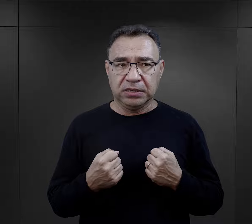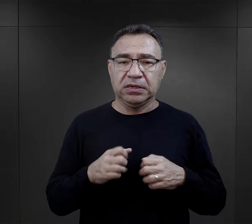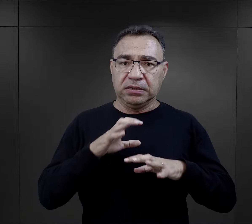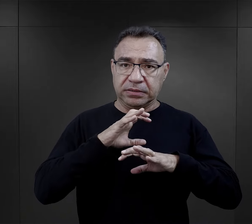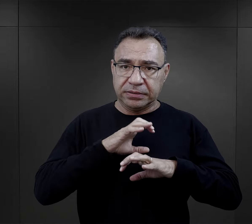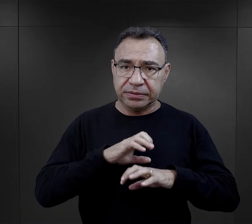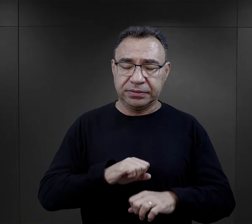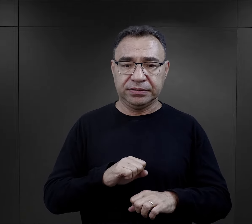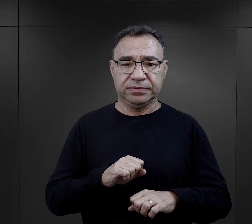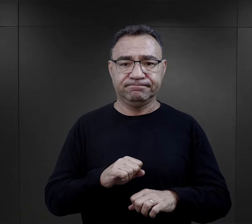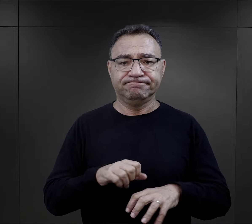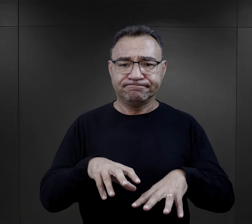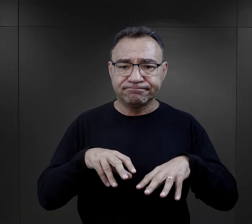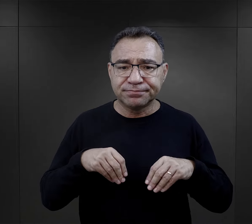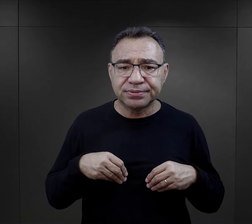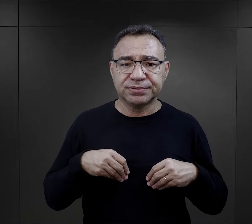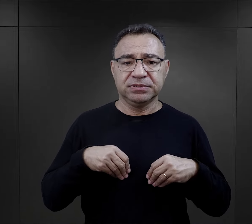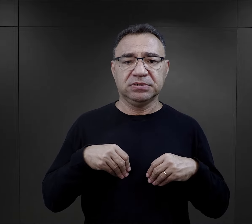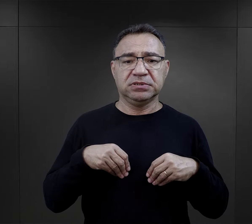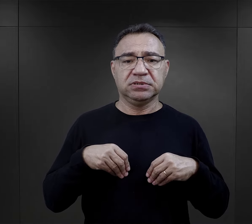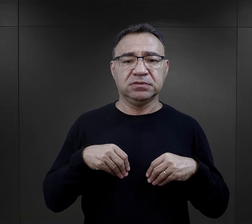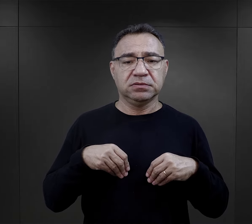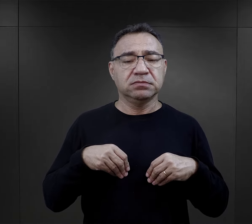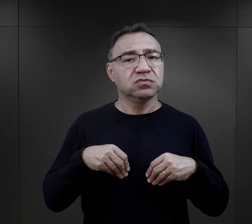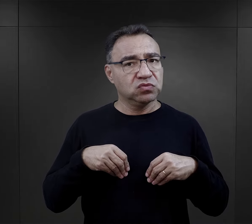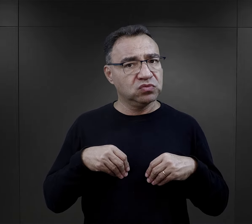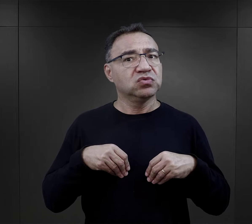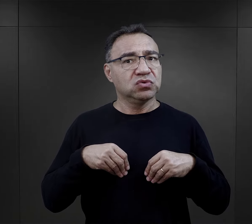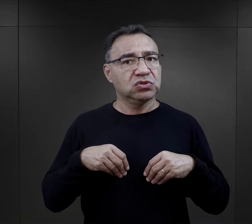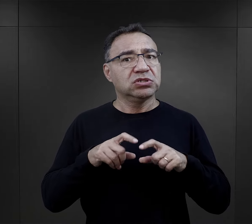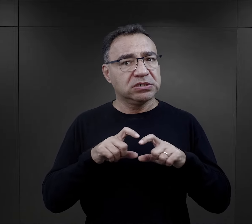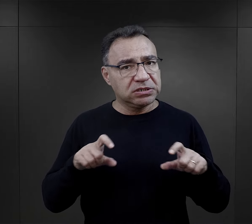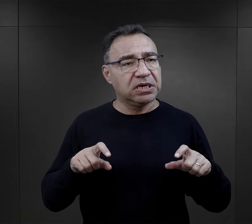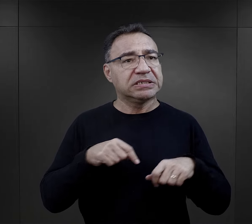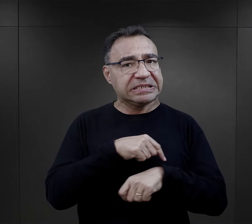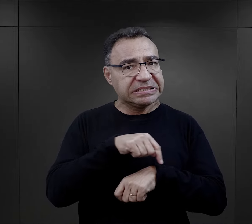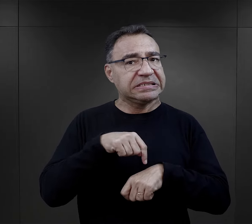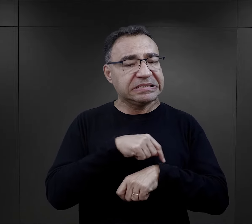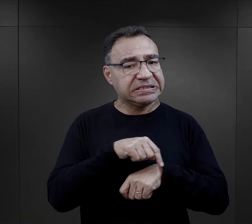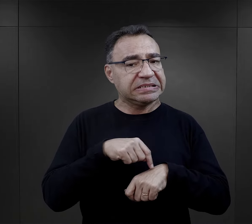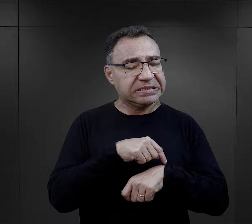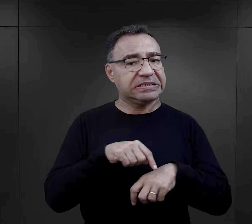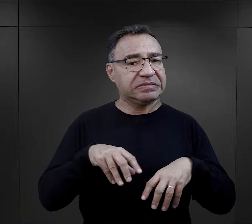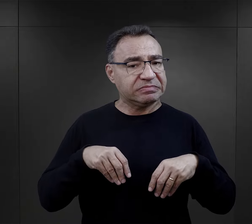i poradzenie sobie, jakieś pogodzenie się z tym faktem, wielu zabierało trochę czasu.